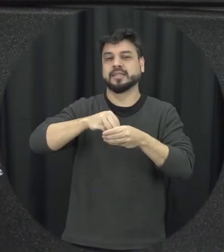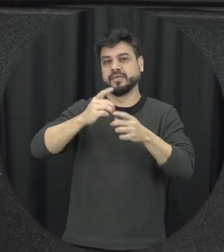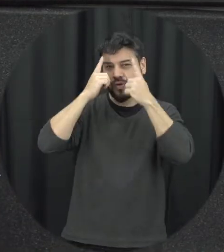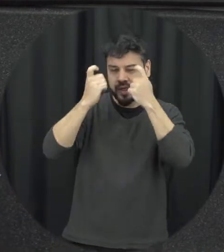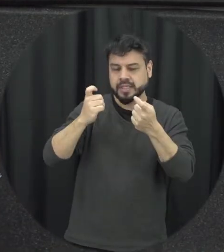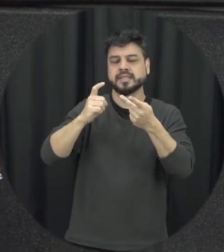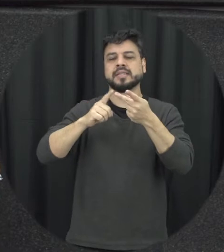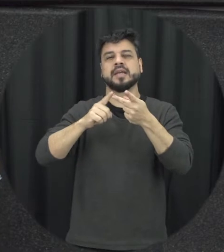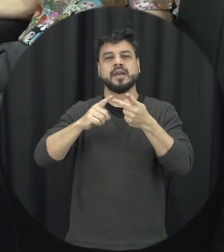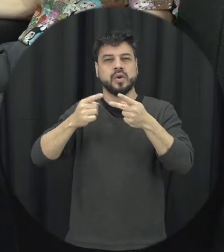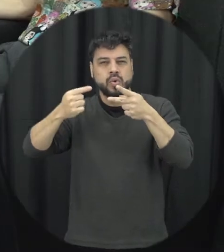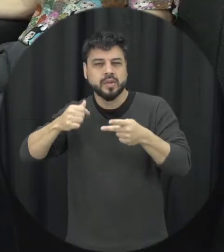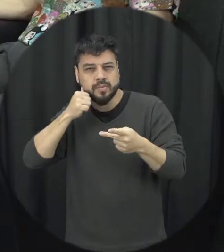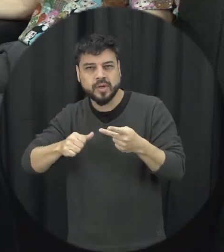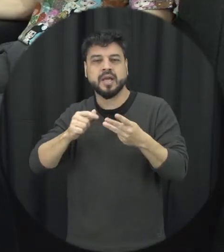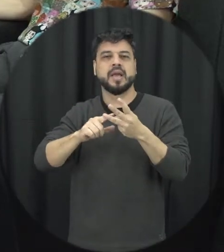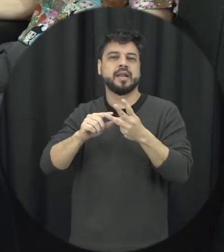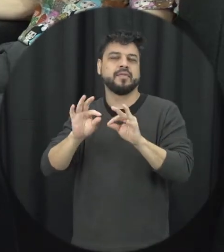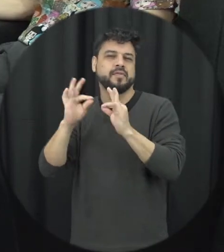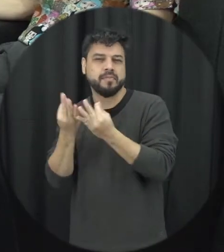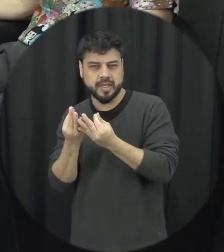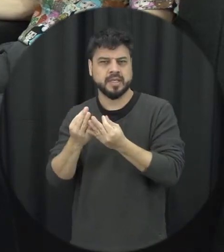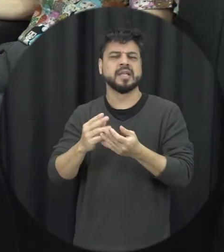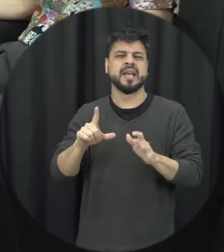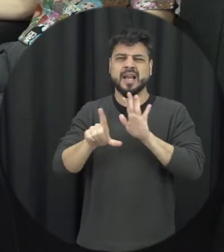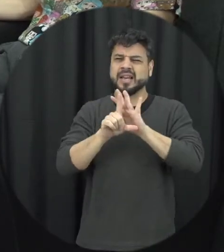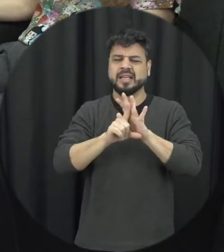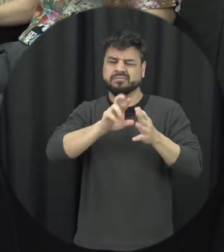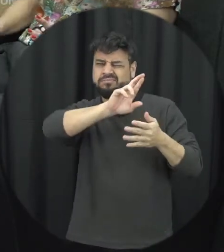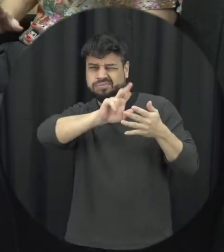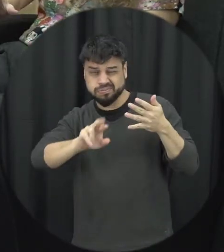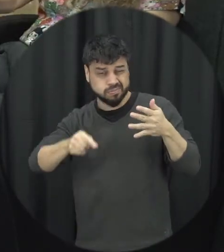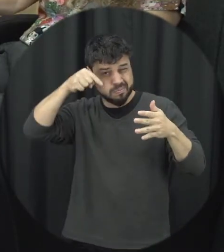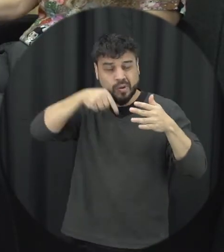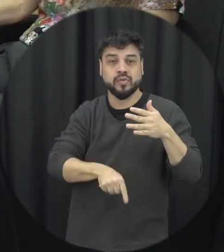Lei ela descreve né o que que significa quando a gente fala de violência doméstica é que acontece